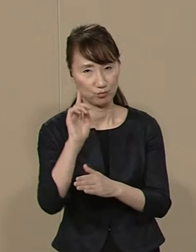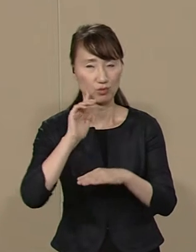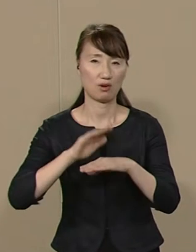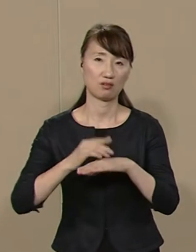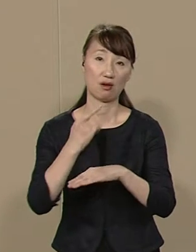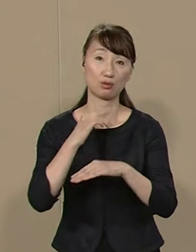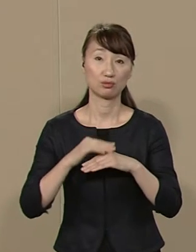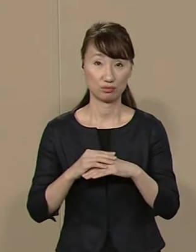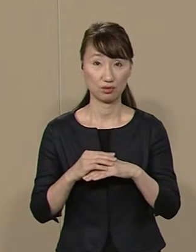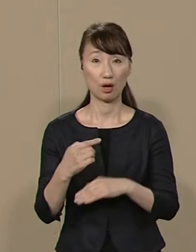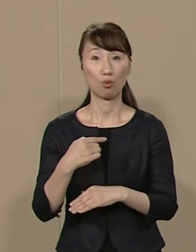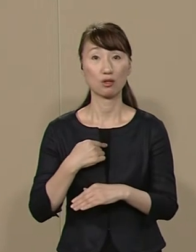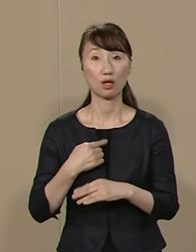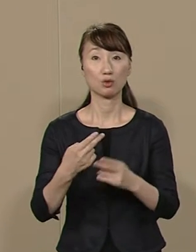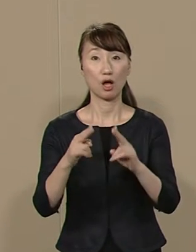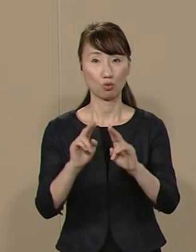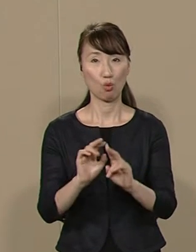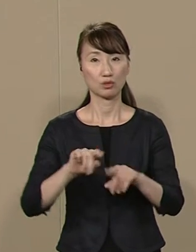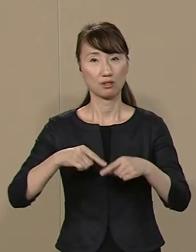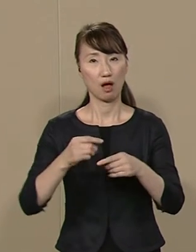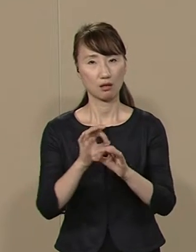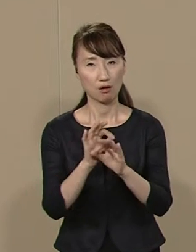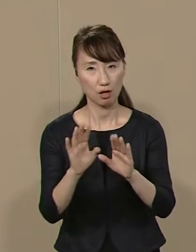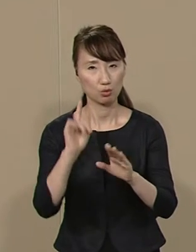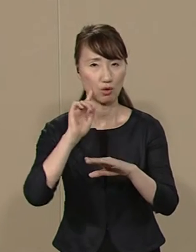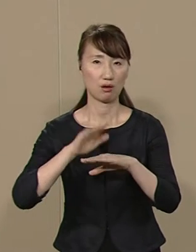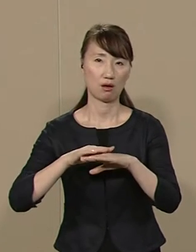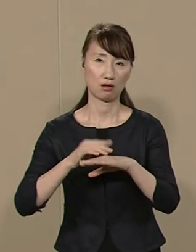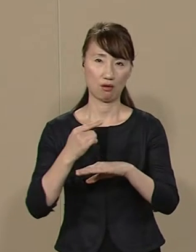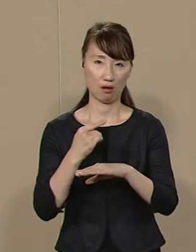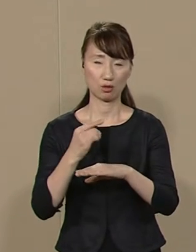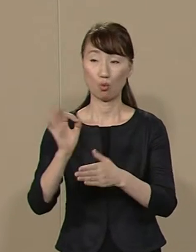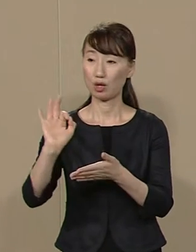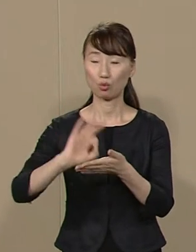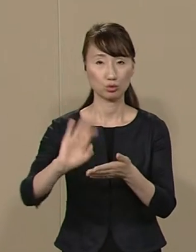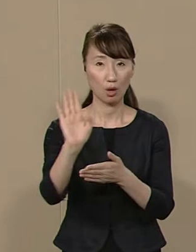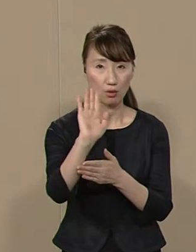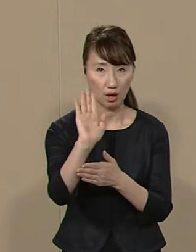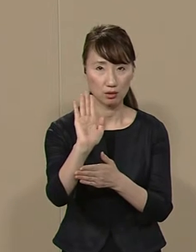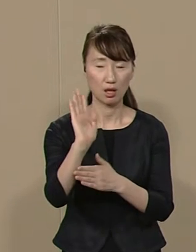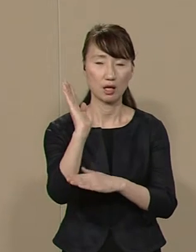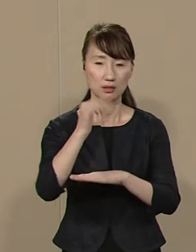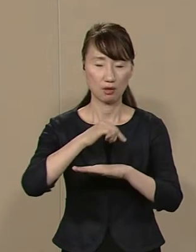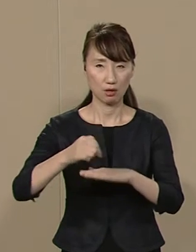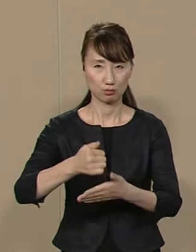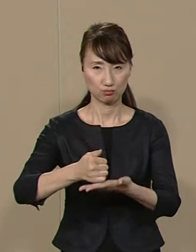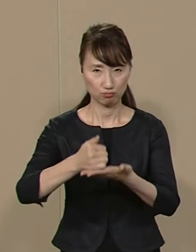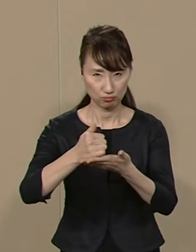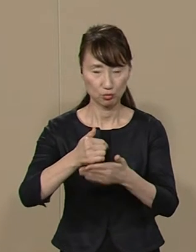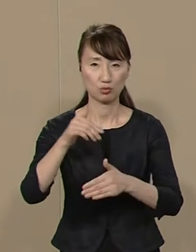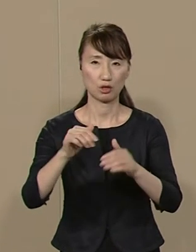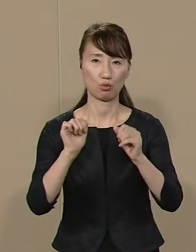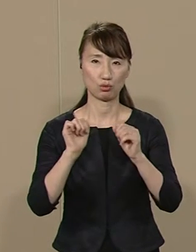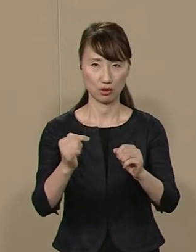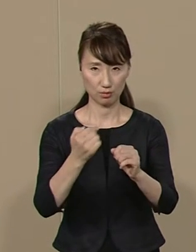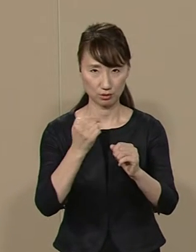私は 無所属無党派にこだわり 金をかけずに政策本位の 選挙を実践しています